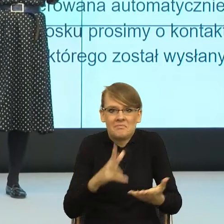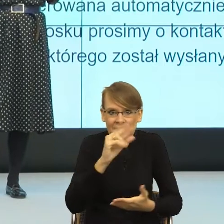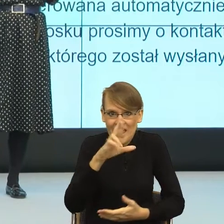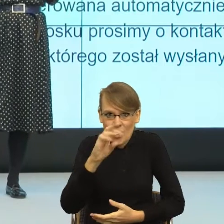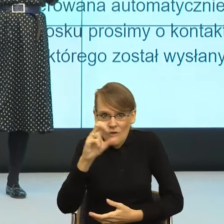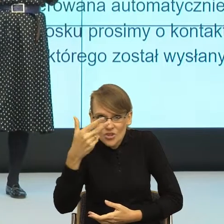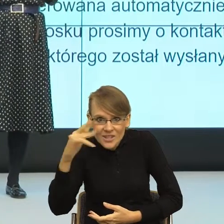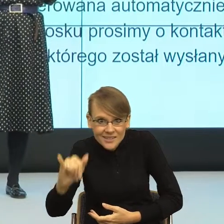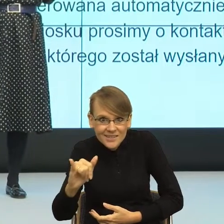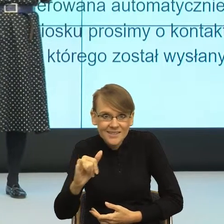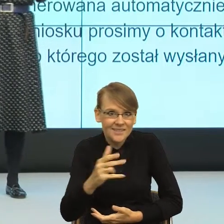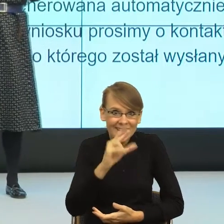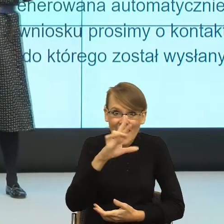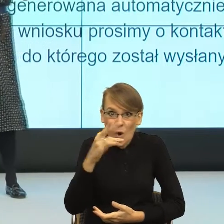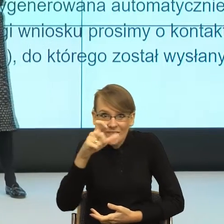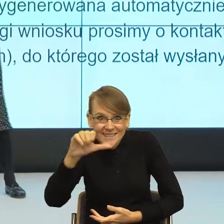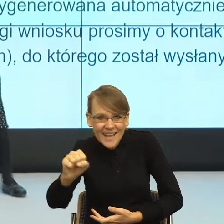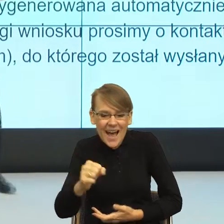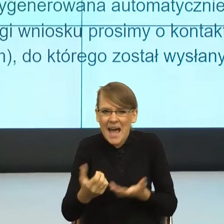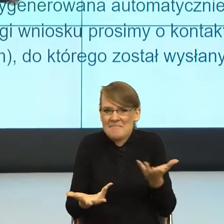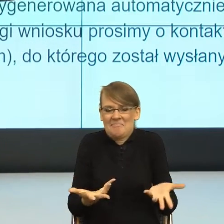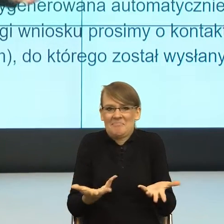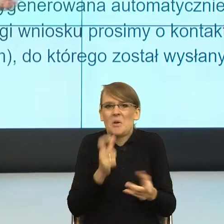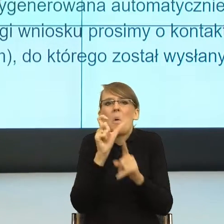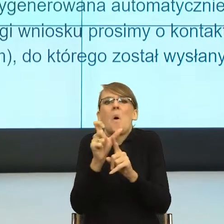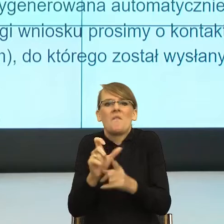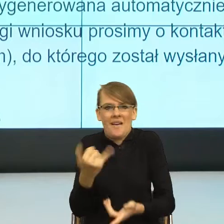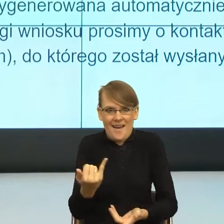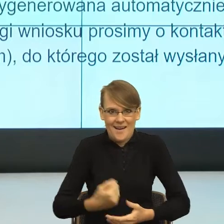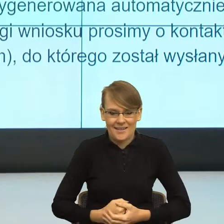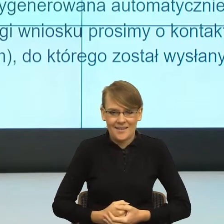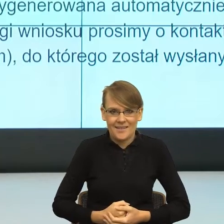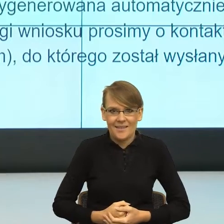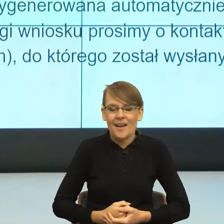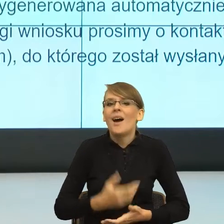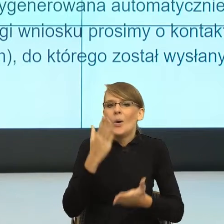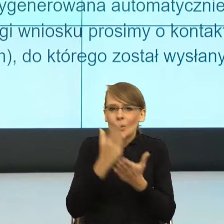że ten moment teraz, kiedy już minęło kilka lat i absolutnie ja pracując